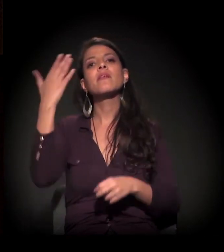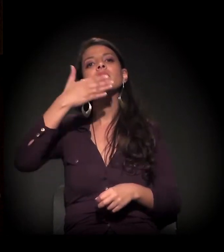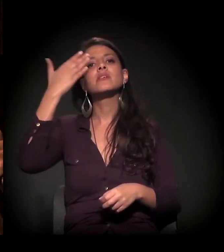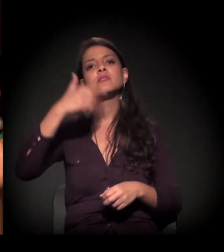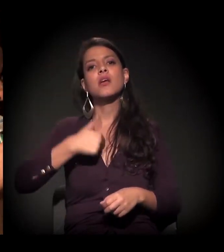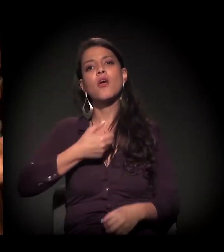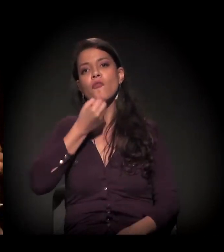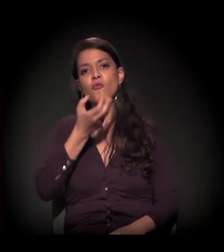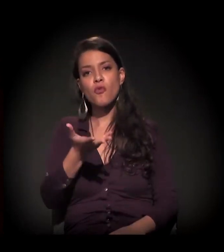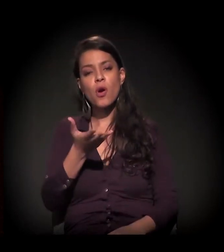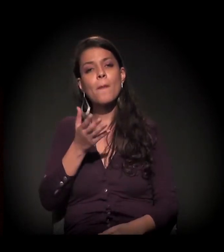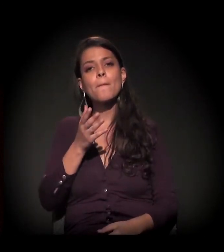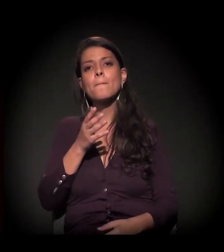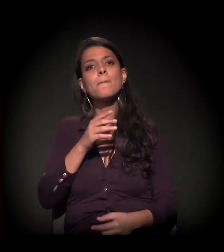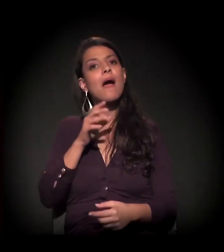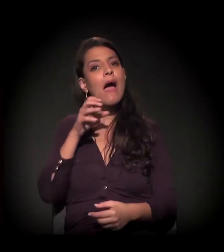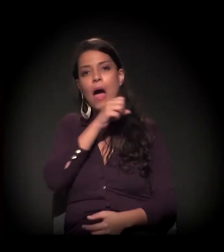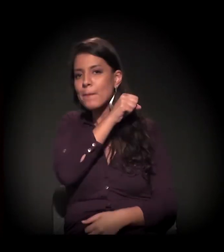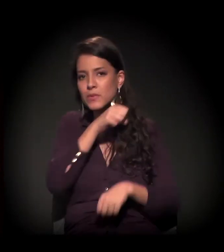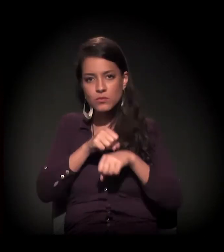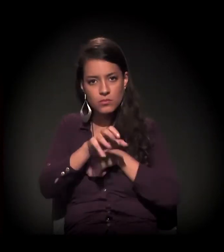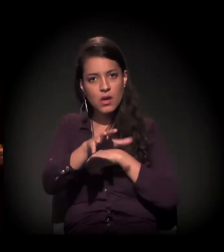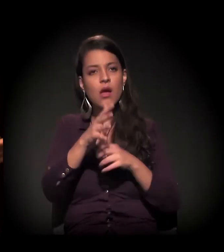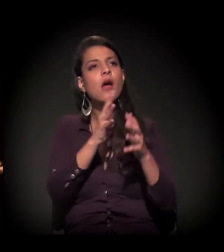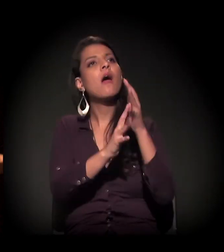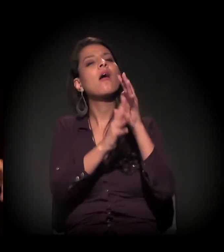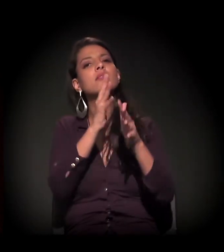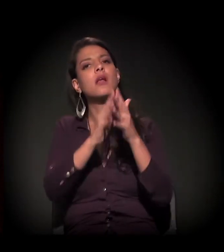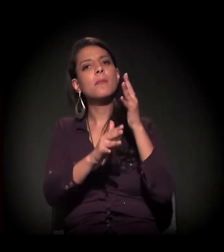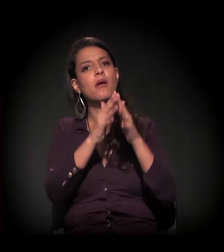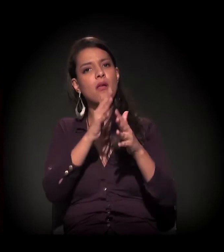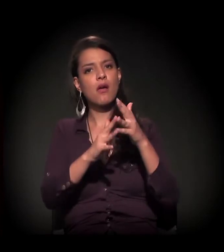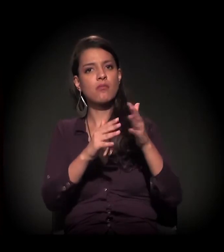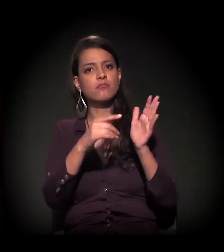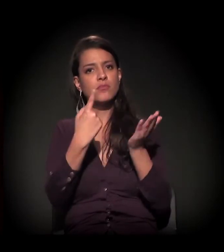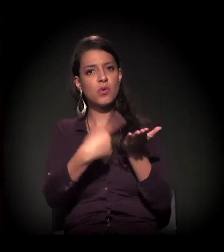e eu vou pontuar muito rápido para não atrapalhar o cronograma.